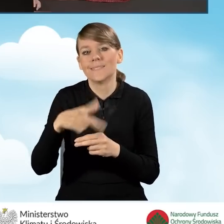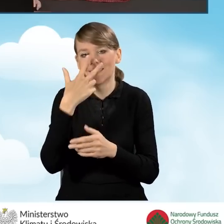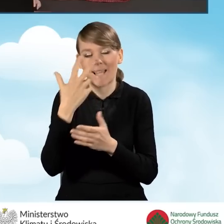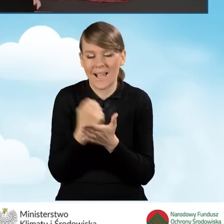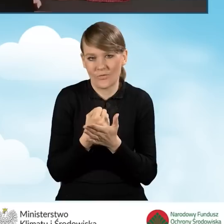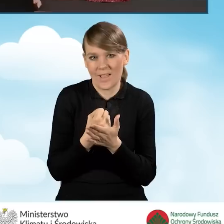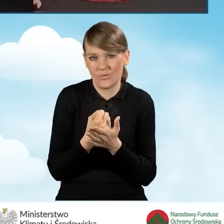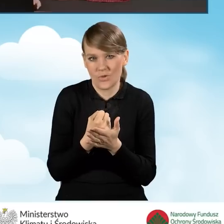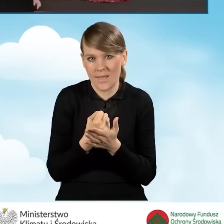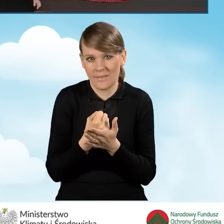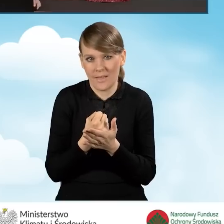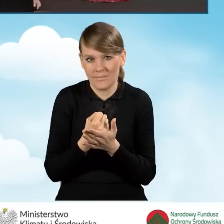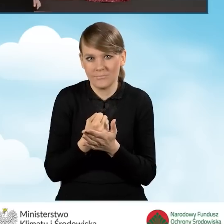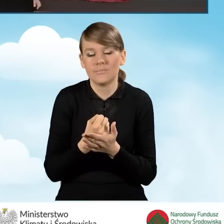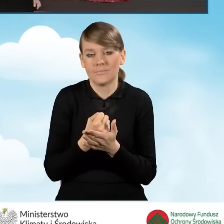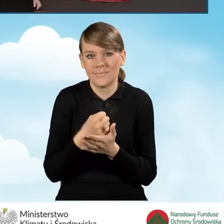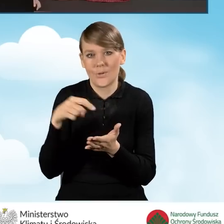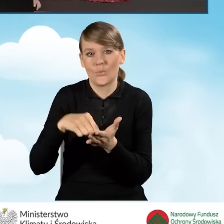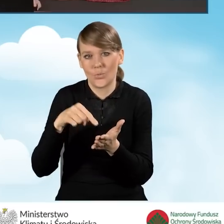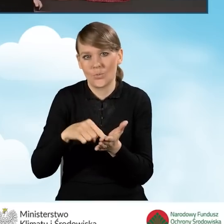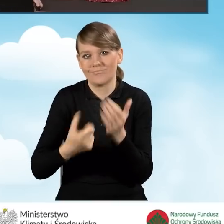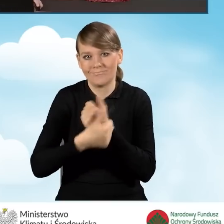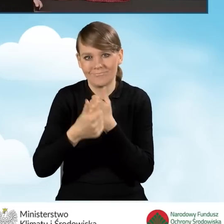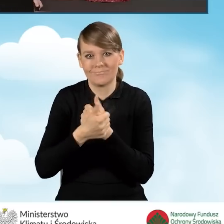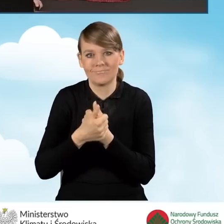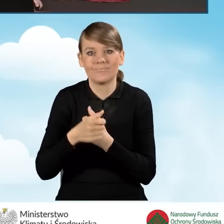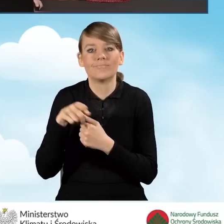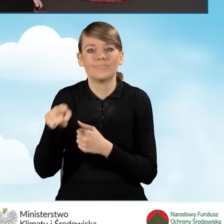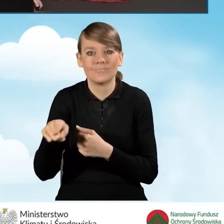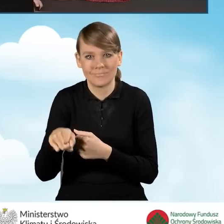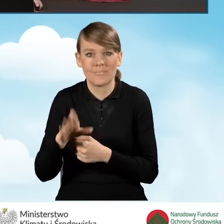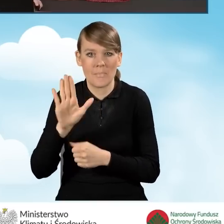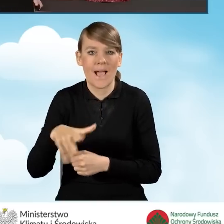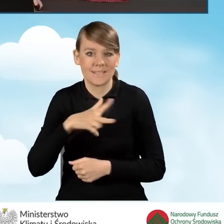zaświadczenia wskazującego na otrzymywanie jednego z zasiłków.